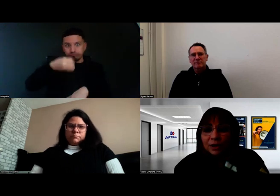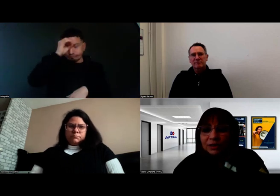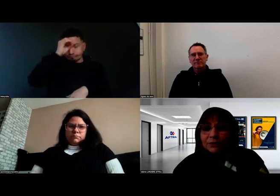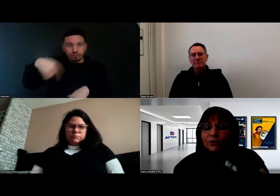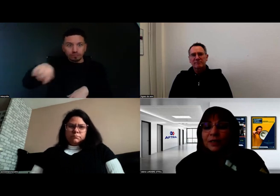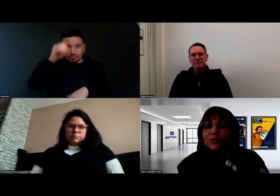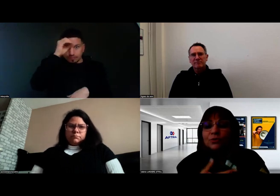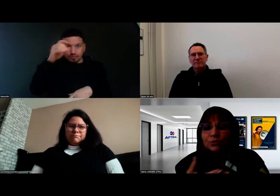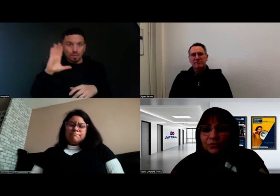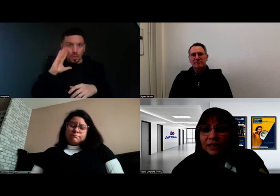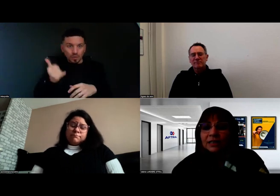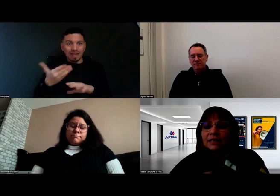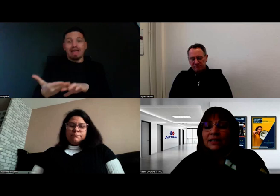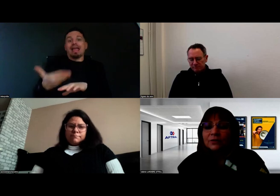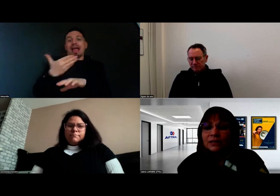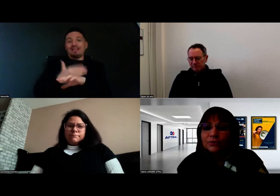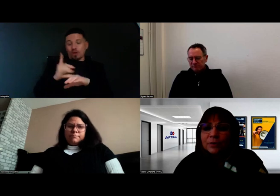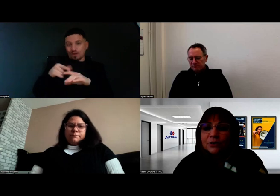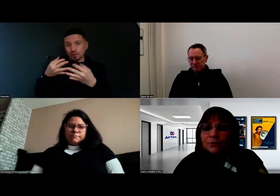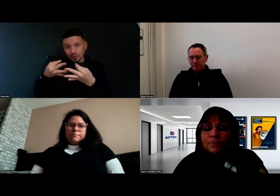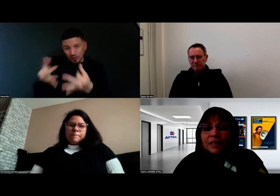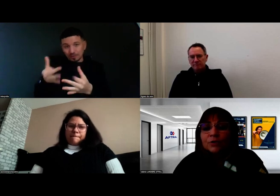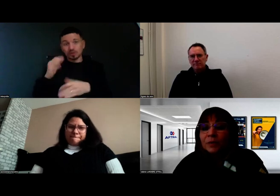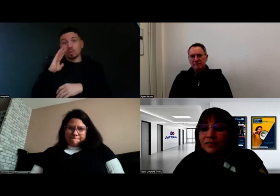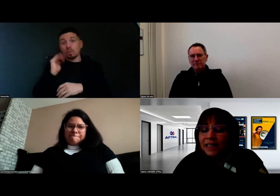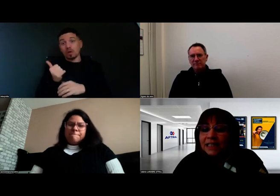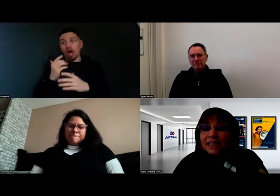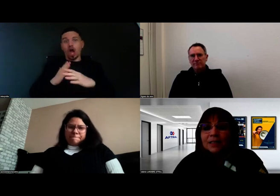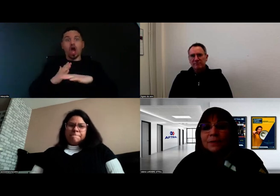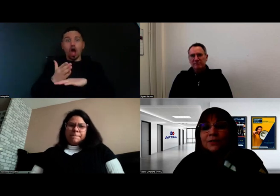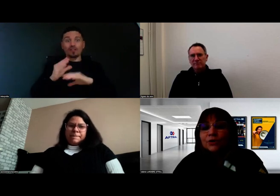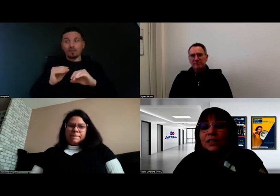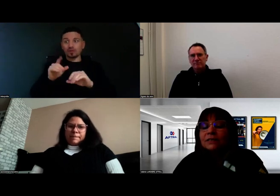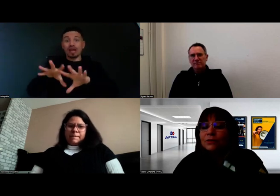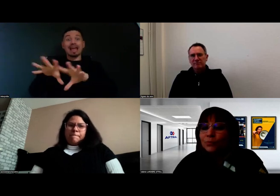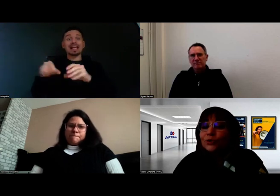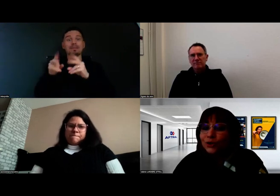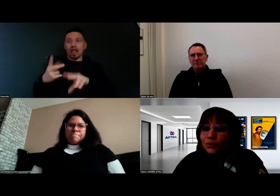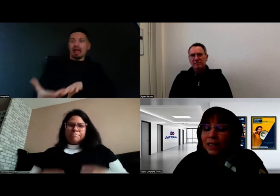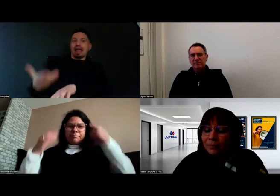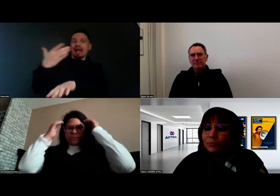et une fois rentré en formation ou quand on fait la rentrée en formation, qu'on prévienne les équipes pédagogiques dans le bon sens du terme,